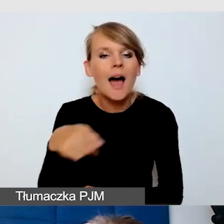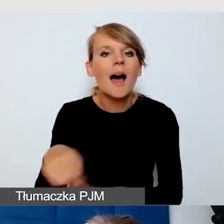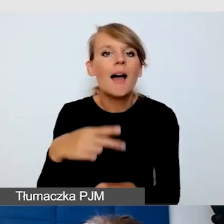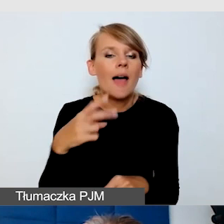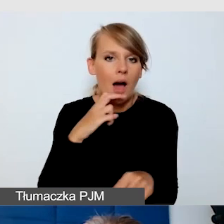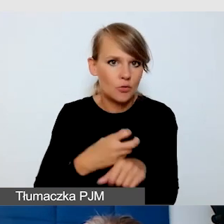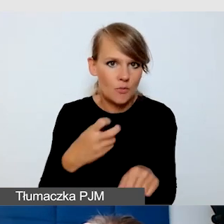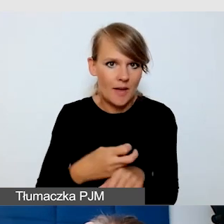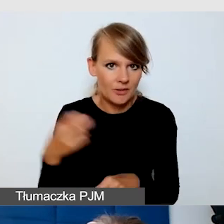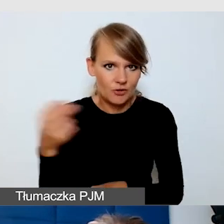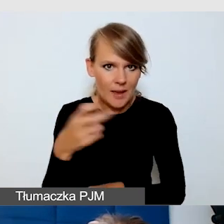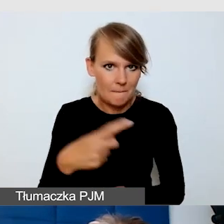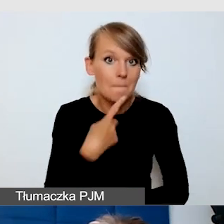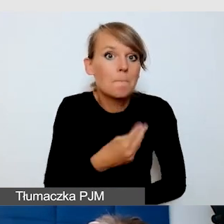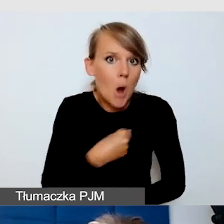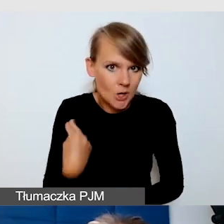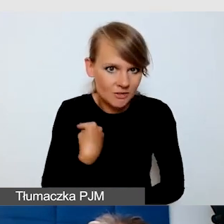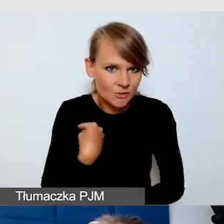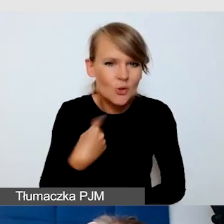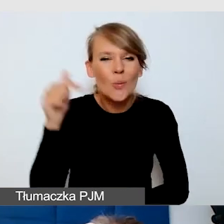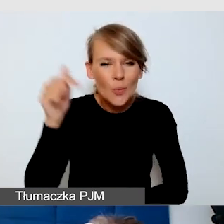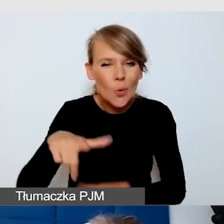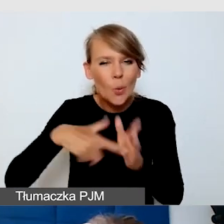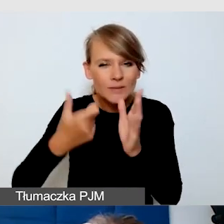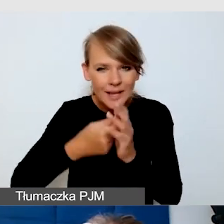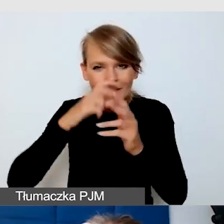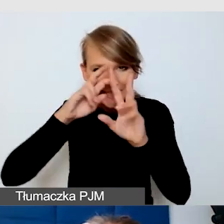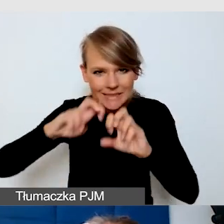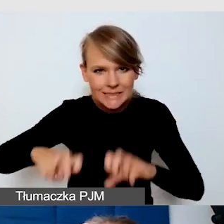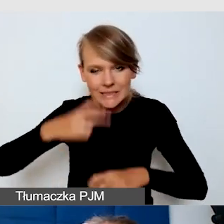Trzeba ich poszukać w ustawieniach, gdzie one się znajdują.